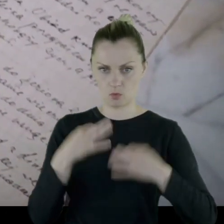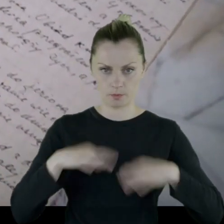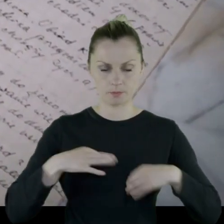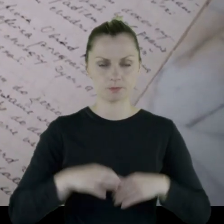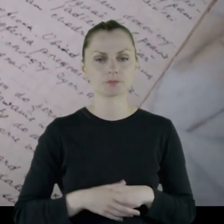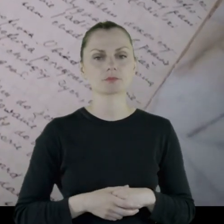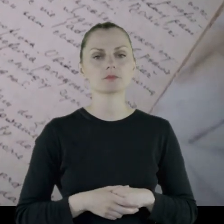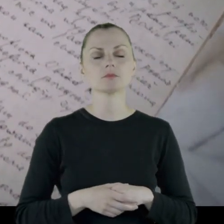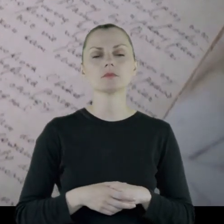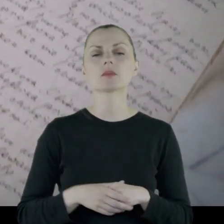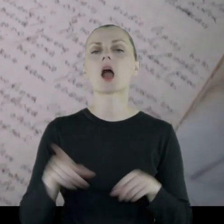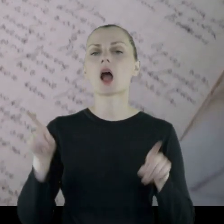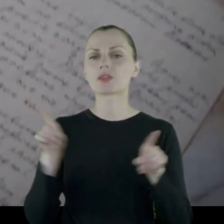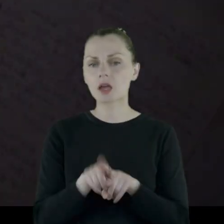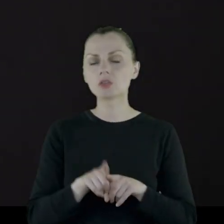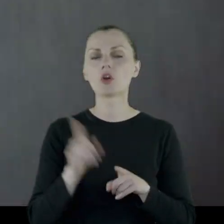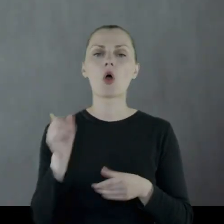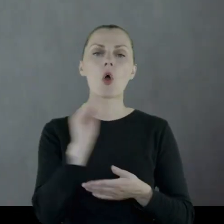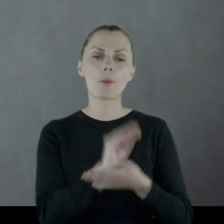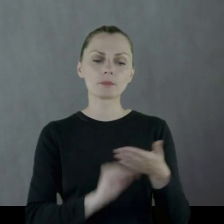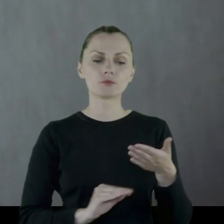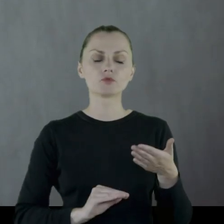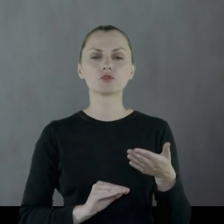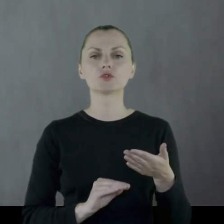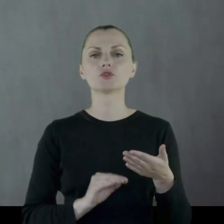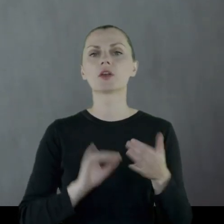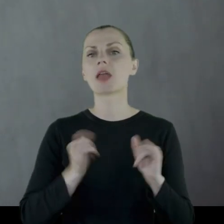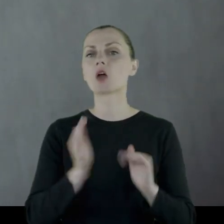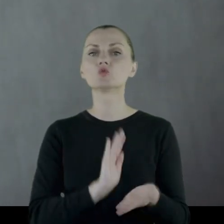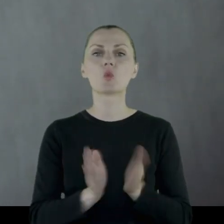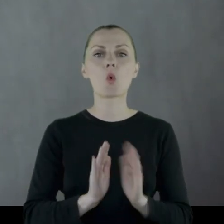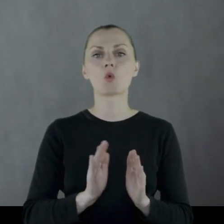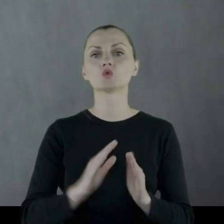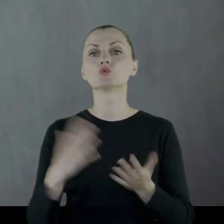Opisuje też sposób zdobywania żywności.